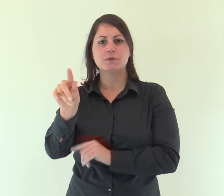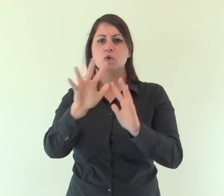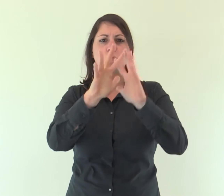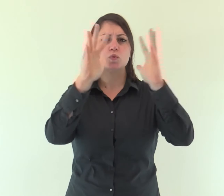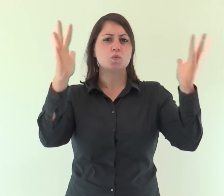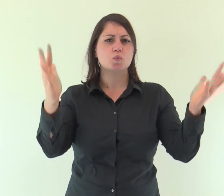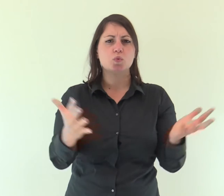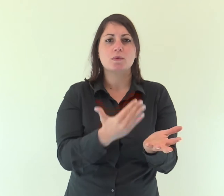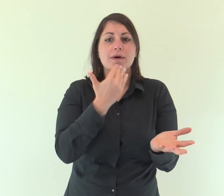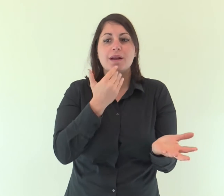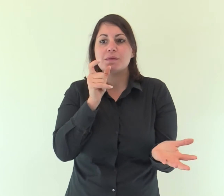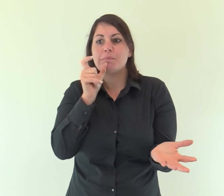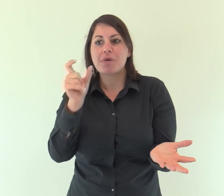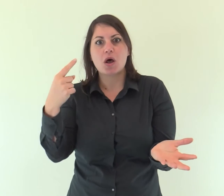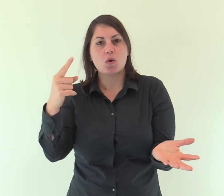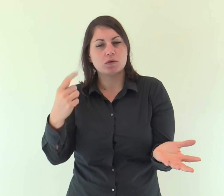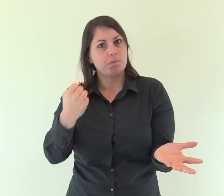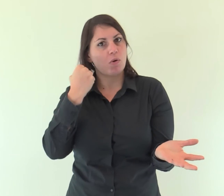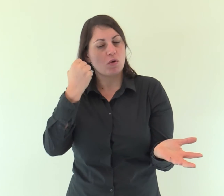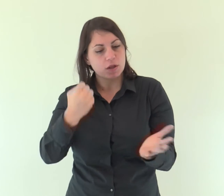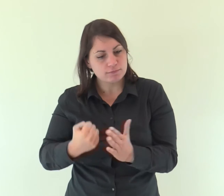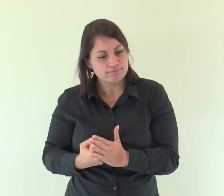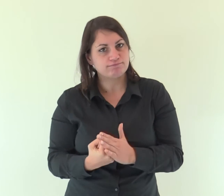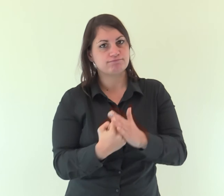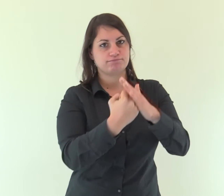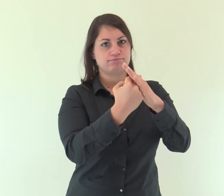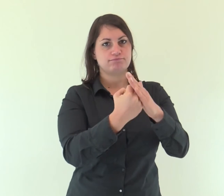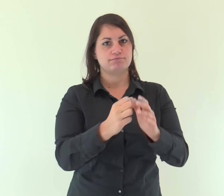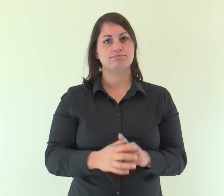e tutto sostiene con la sua parola potente.